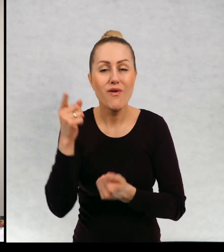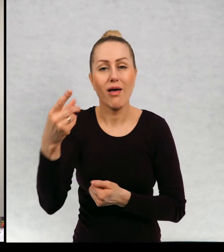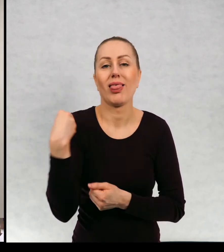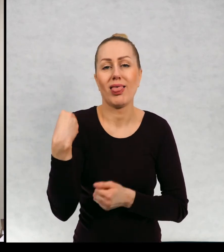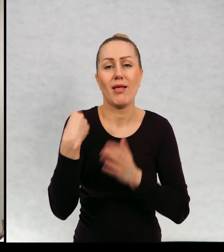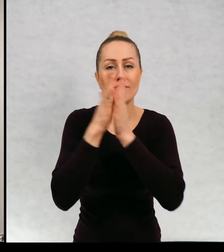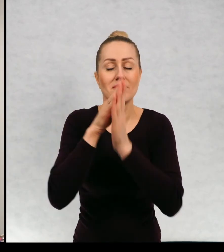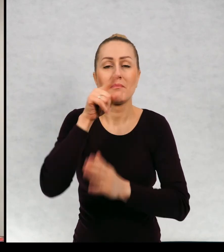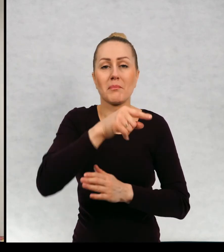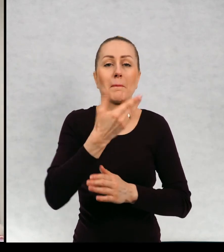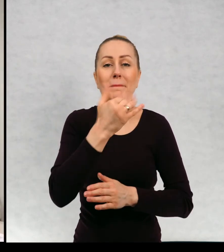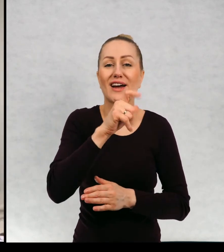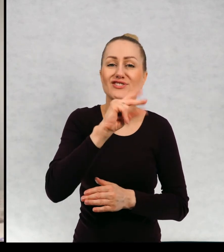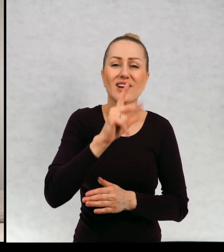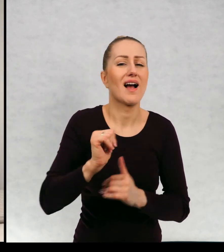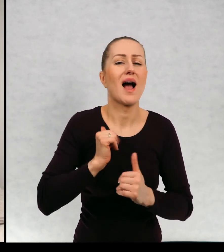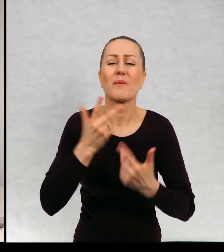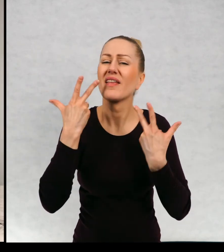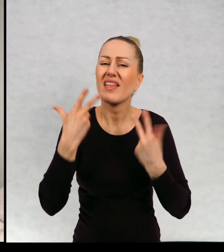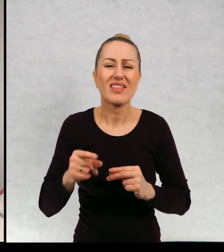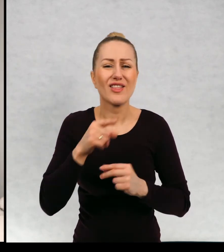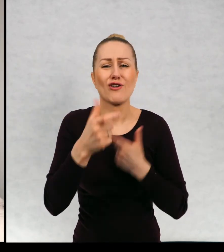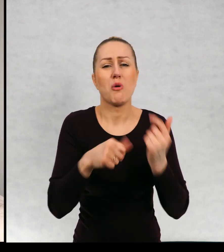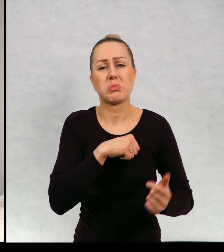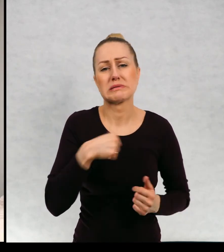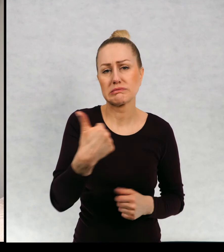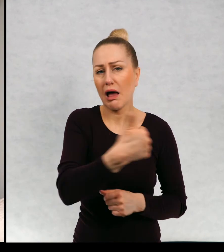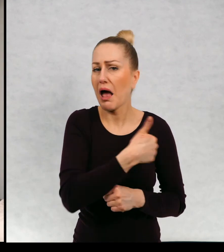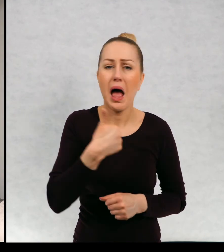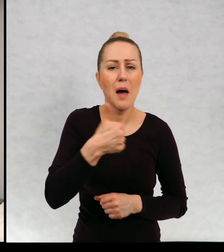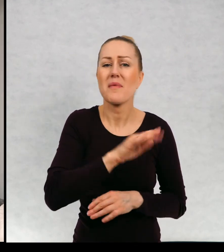Poprosiła mnie, żebym Maciek nie był ciągle takim duchem samotnym,